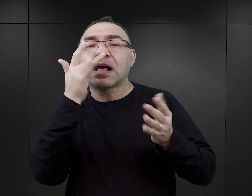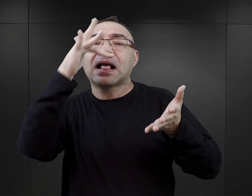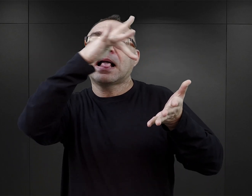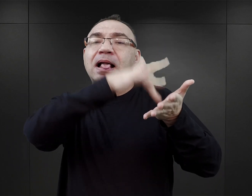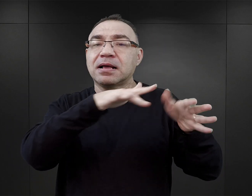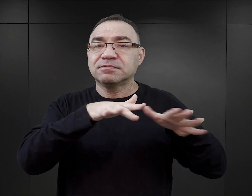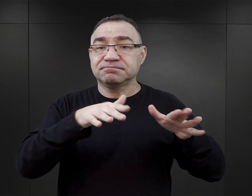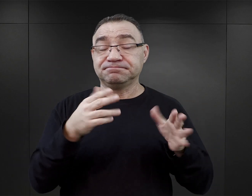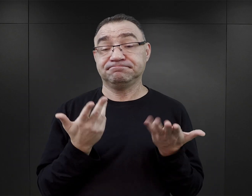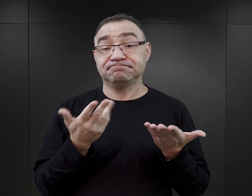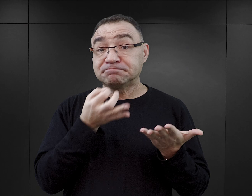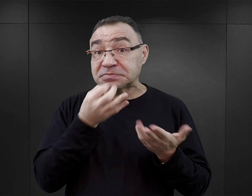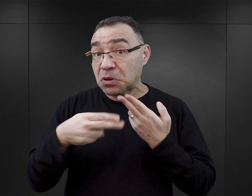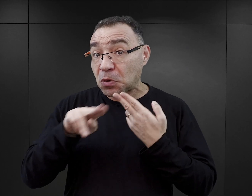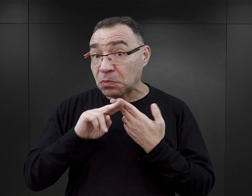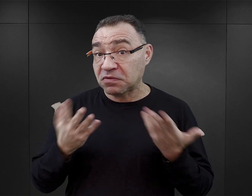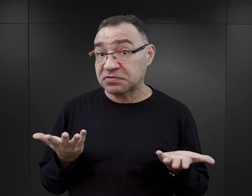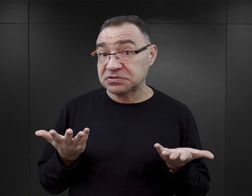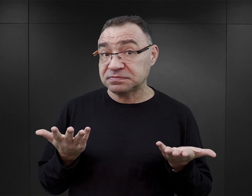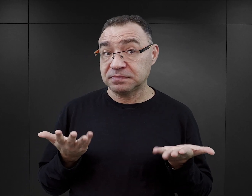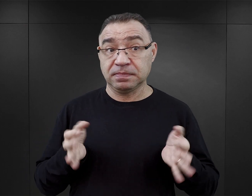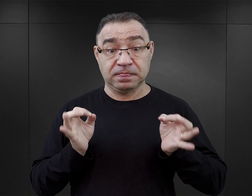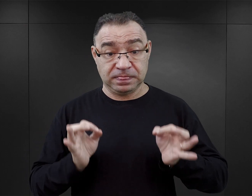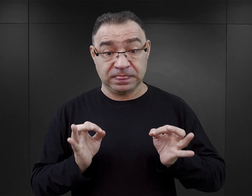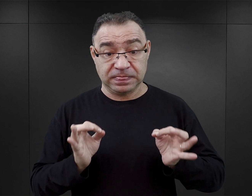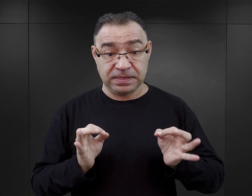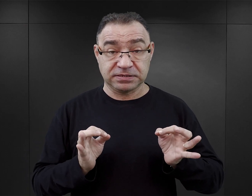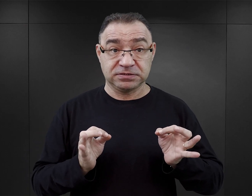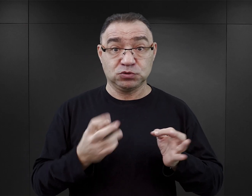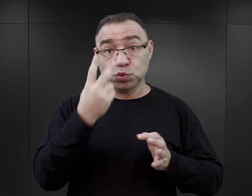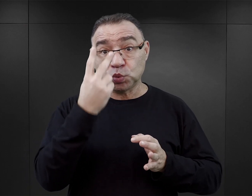Ja bym się zastanawiała, czy mówimy tak naprawdę o drugiej fali, czy już o kolejnej,